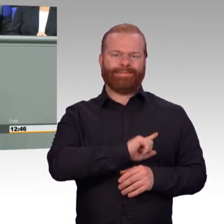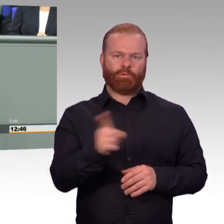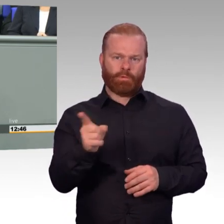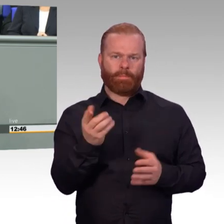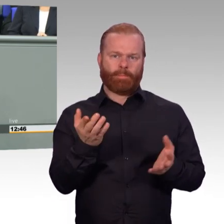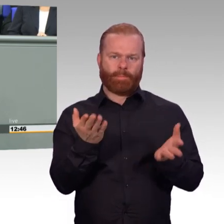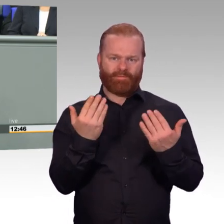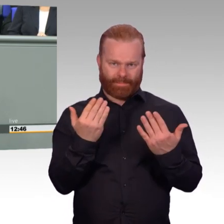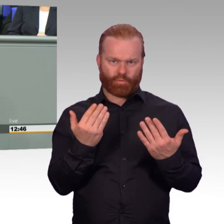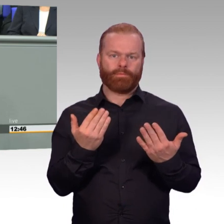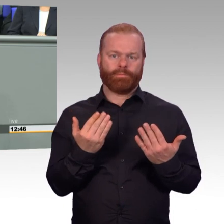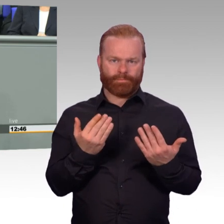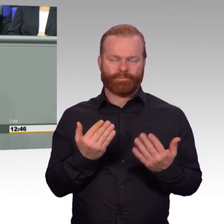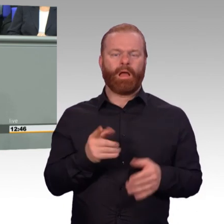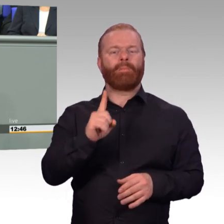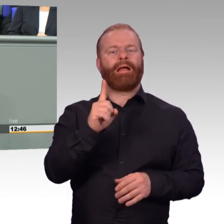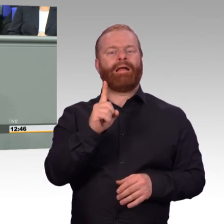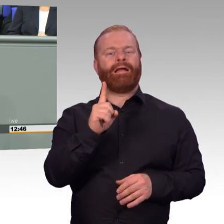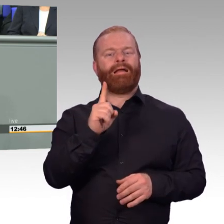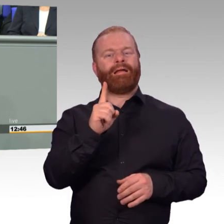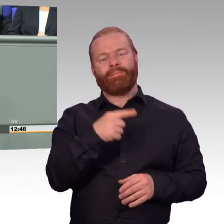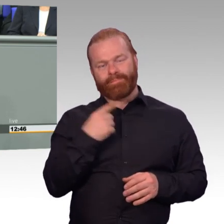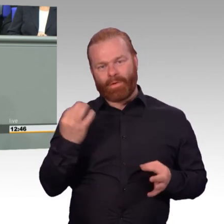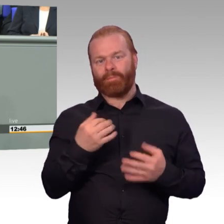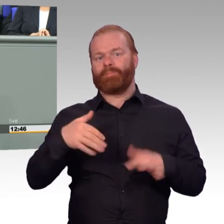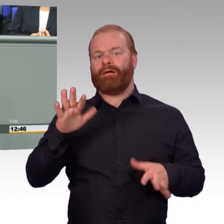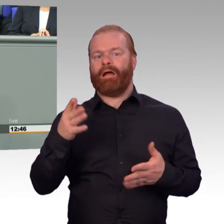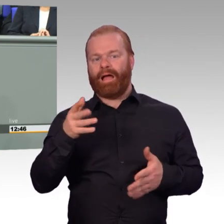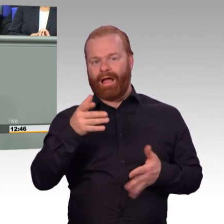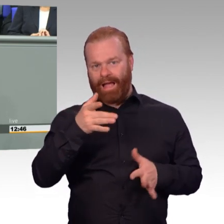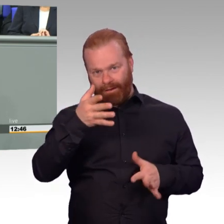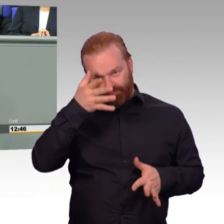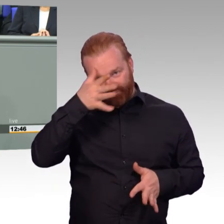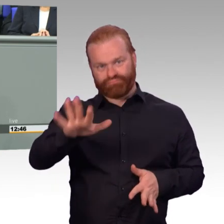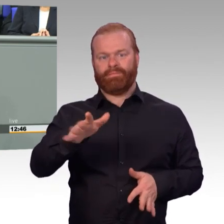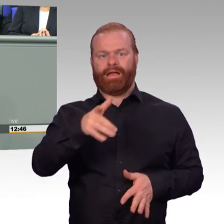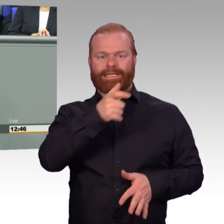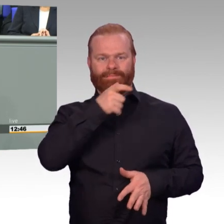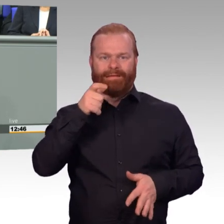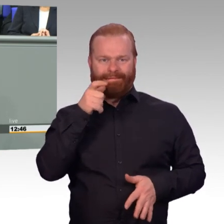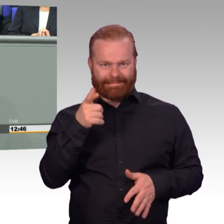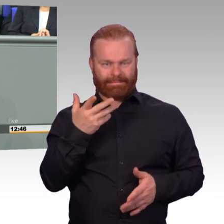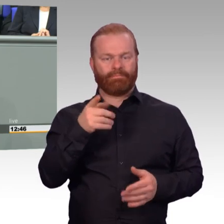Wir brauchen zweitens mehr Reservisten und wir brauchen drittens mehr freiwillige Wehrdienstleistende.